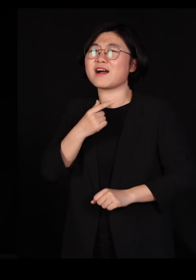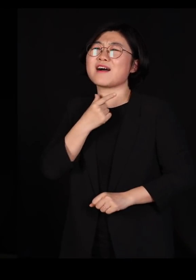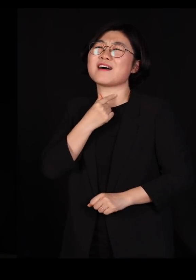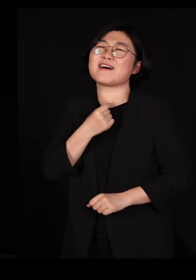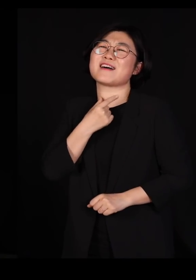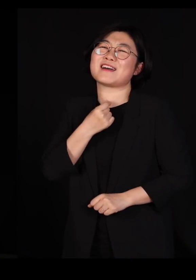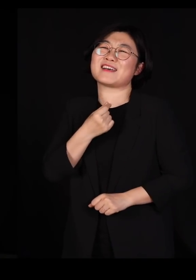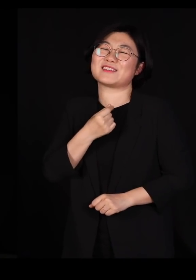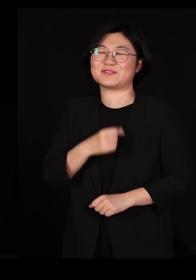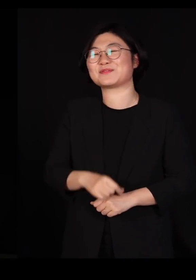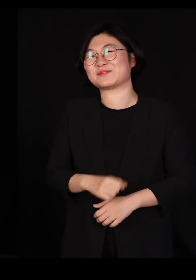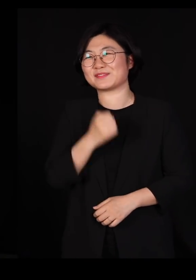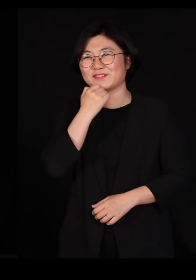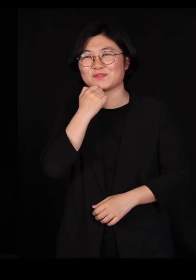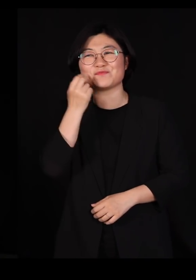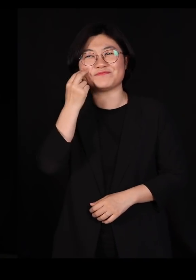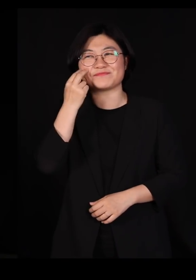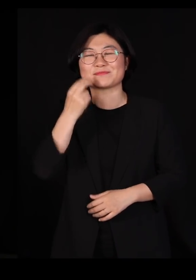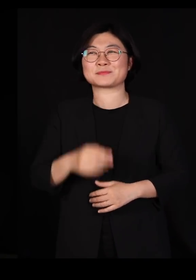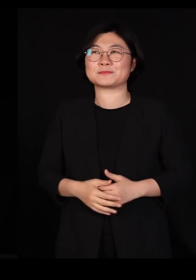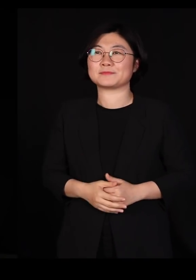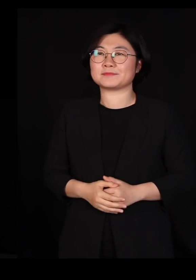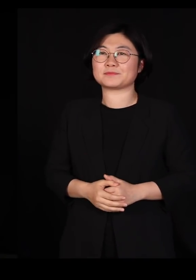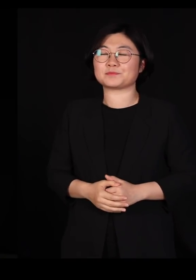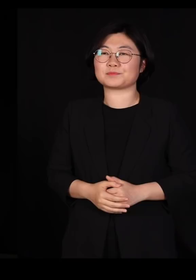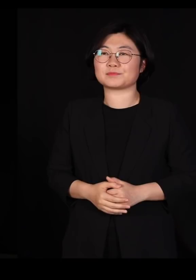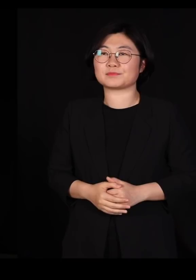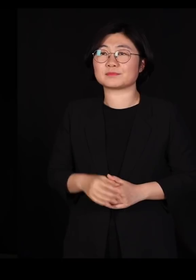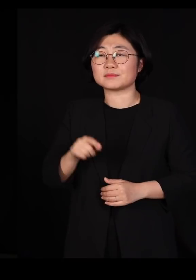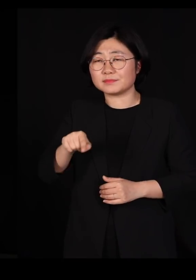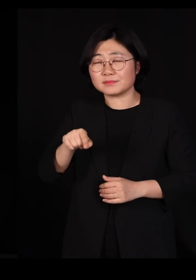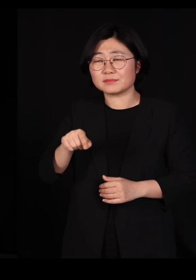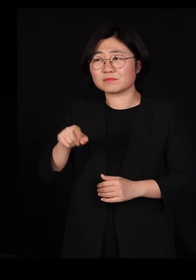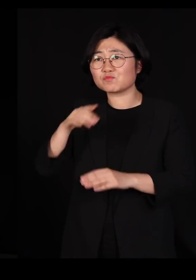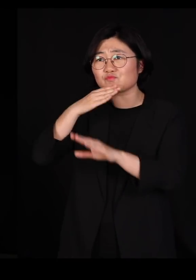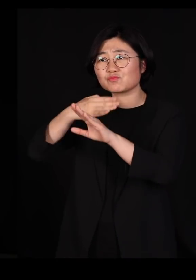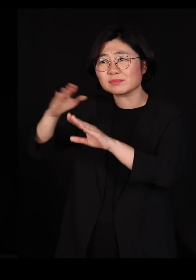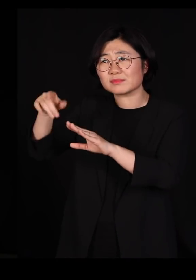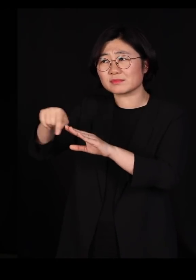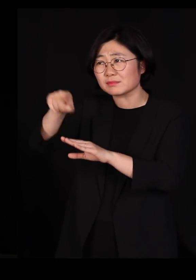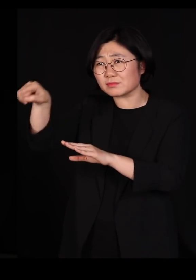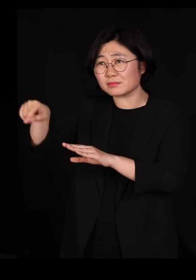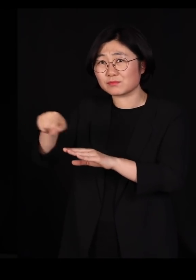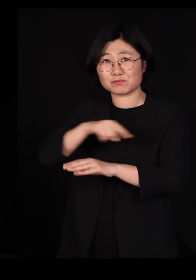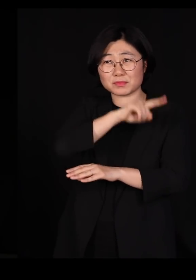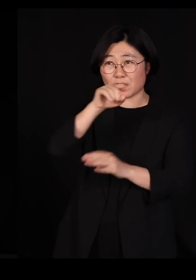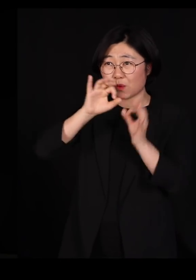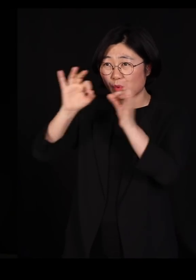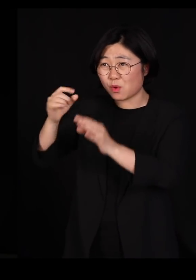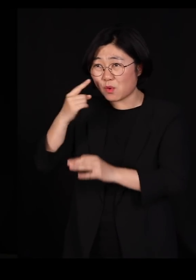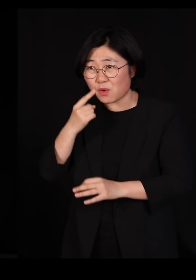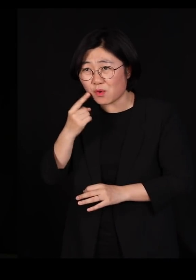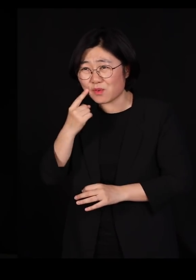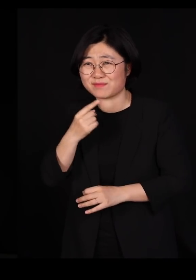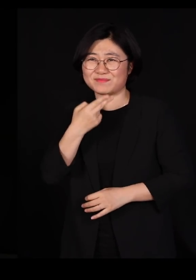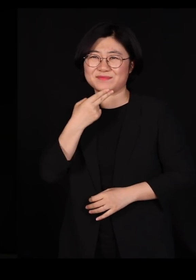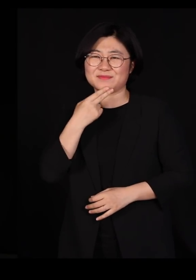농담인데요 우리가 저런 사회를 아무도 부러워하지 않잖아요